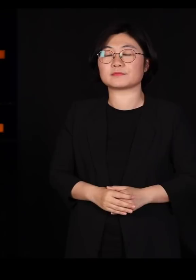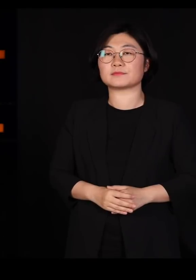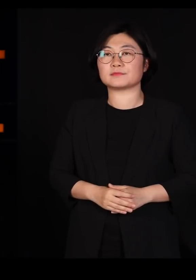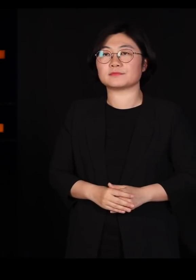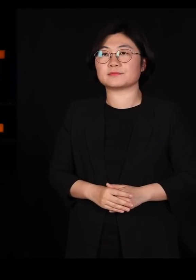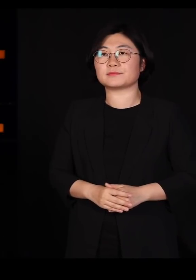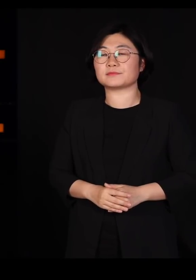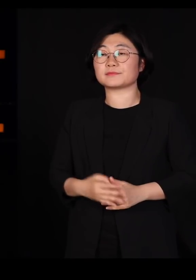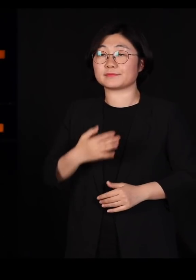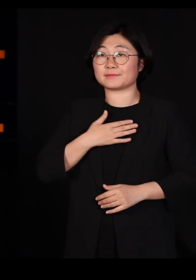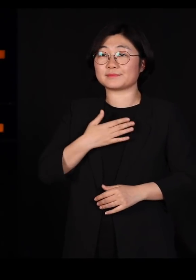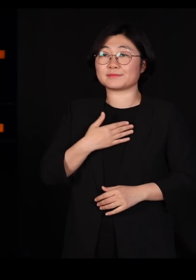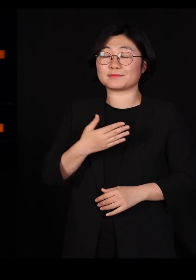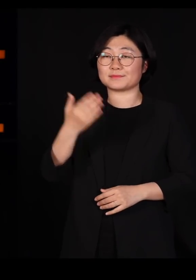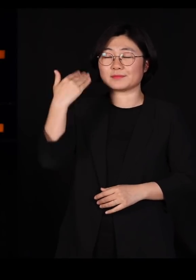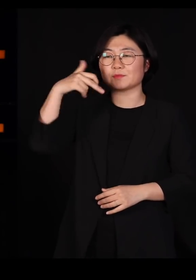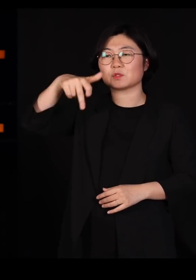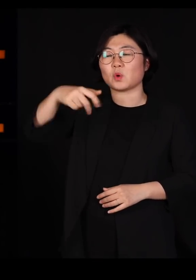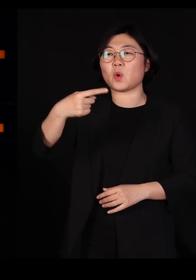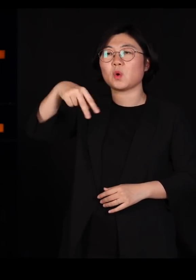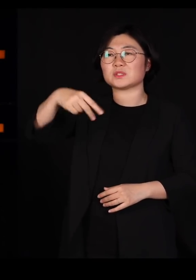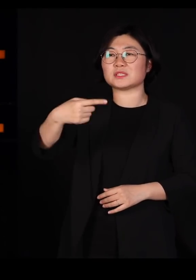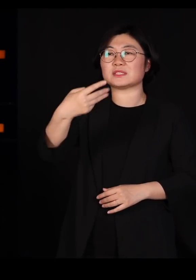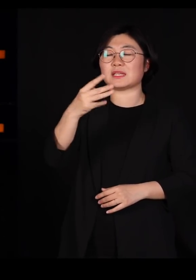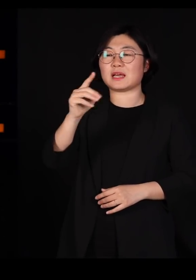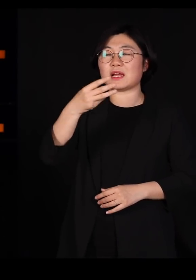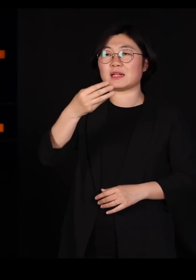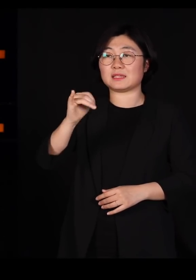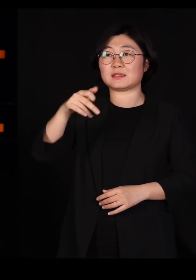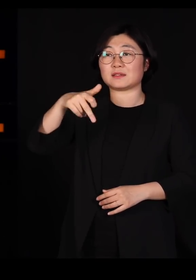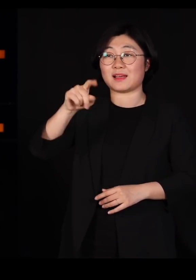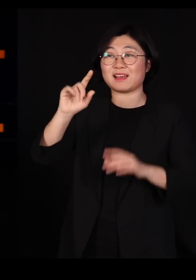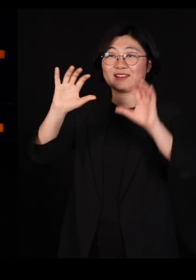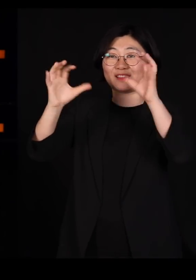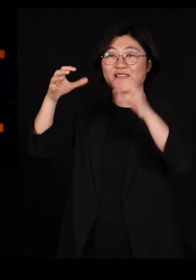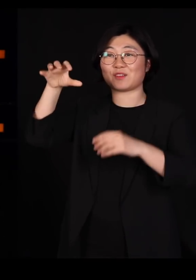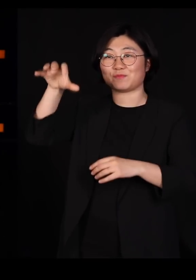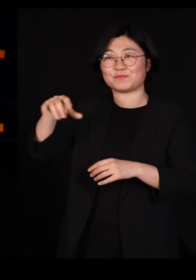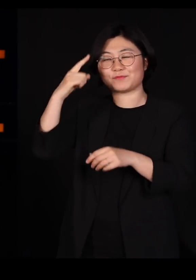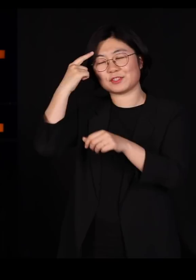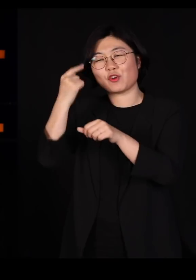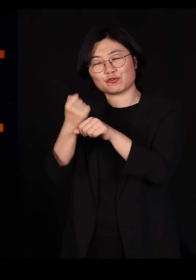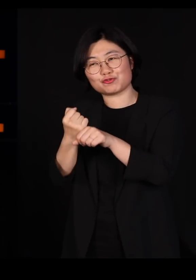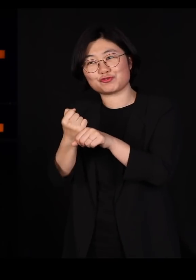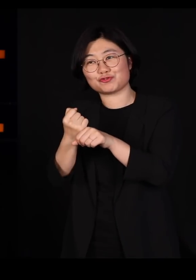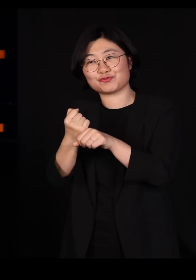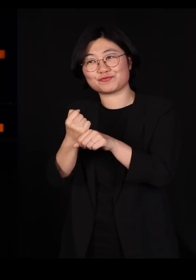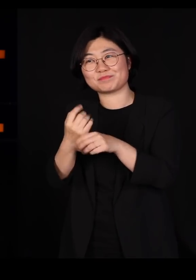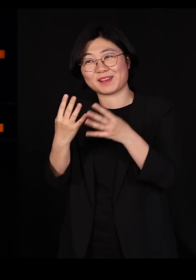제가 코스타리카 라는 나라에서 연구를 좀 많이 했는데요